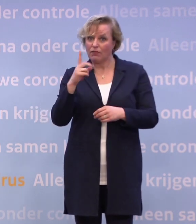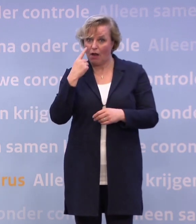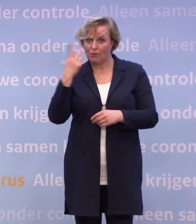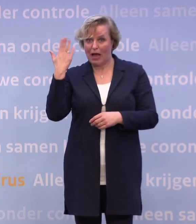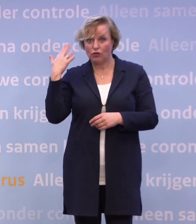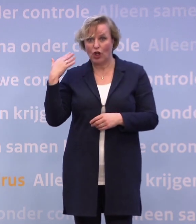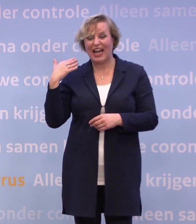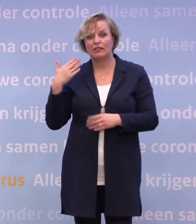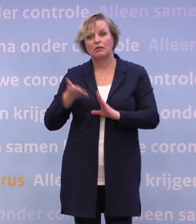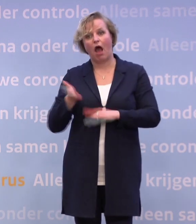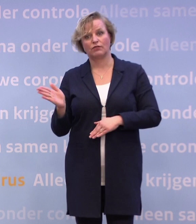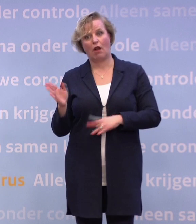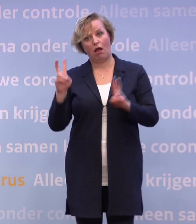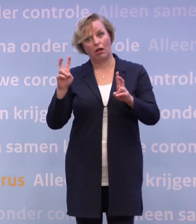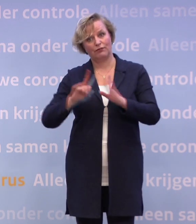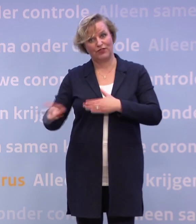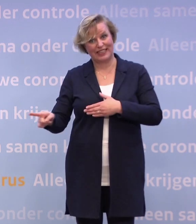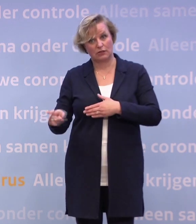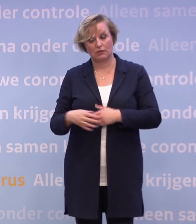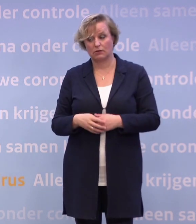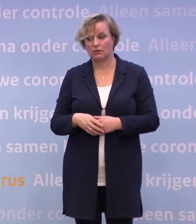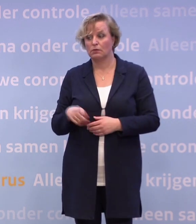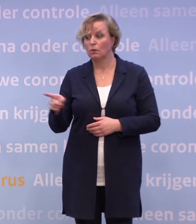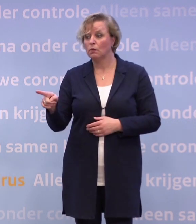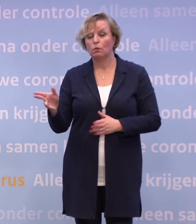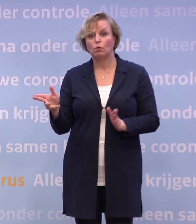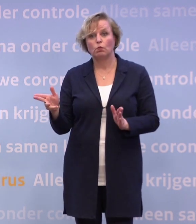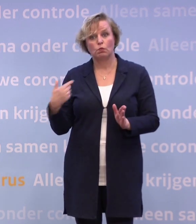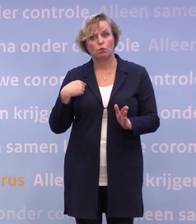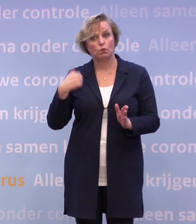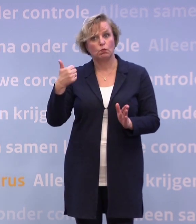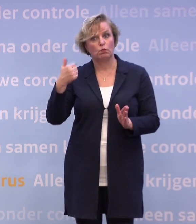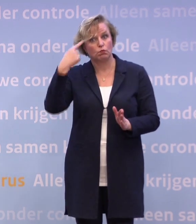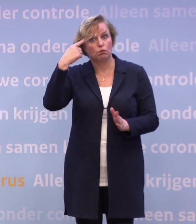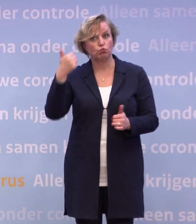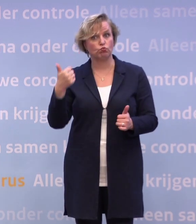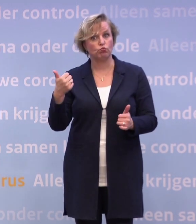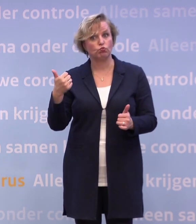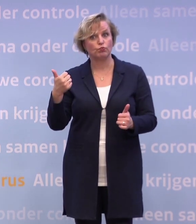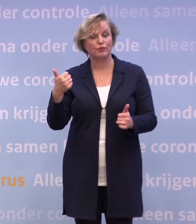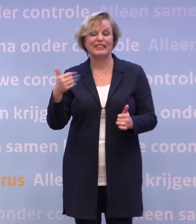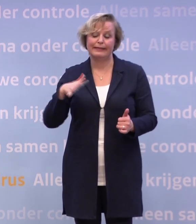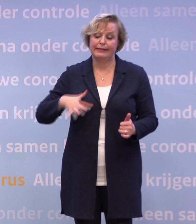...of hoe moet ik het zien? Nee, we hebben volgens mij de goede afslag genomen. We zijn met z'n allen... Helaas... Het was de goede afslag...